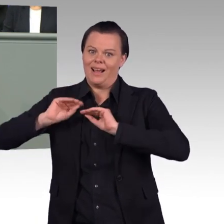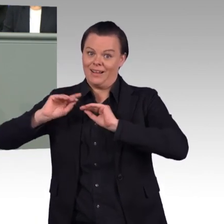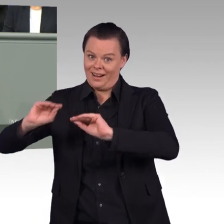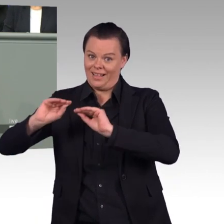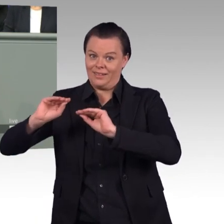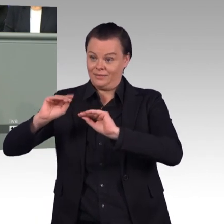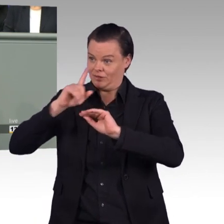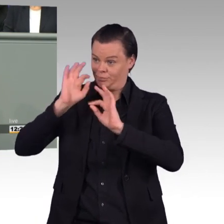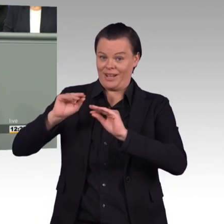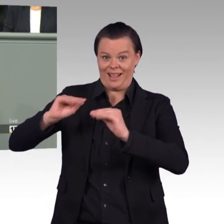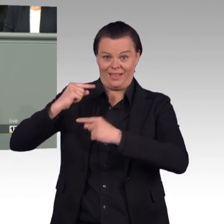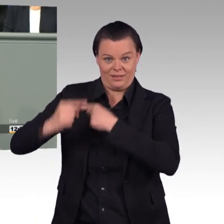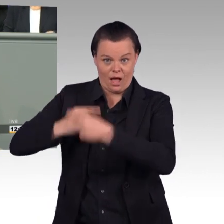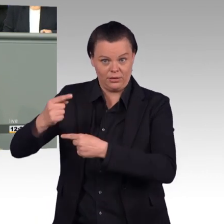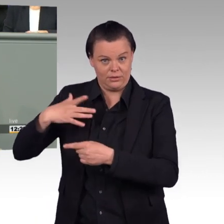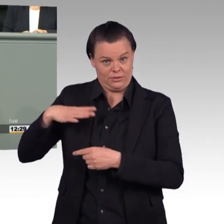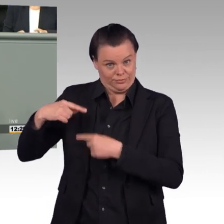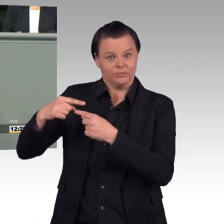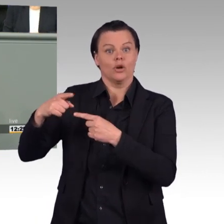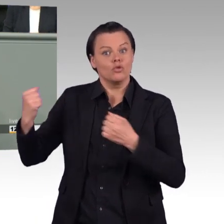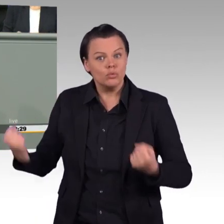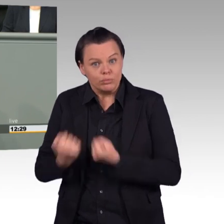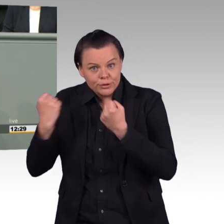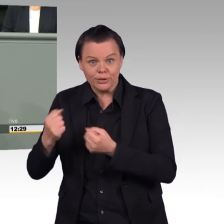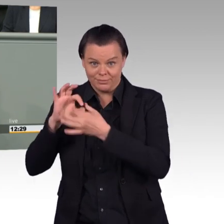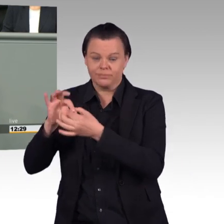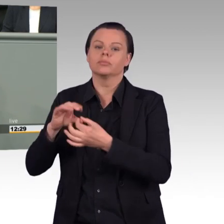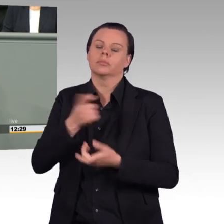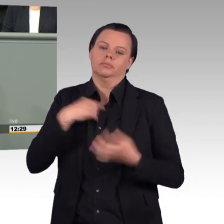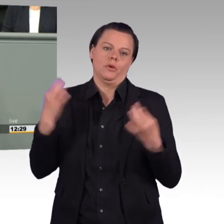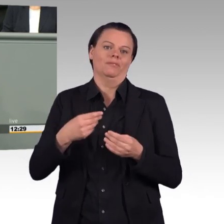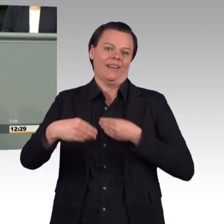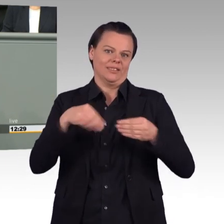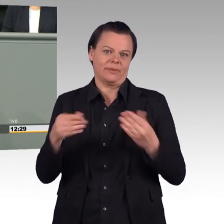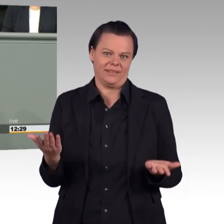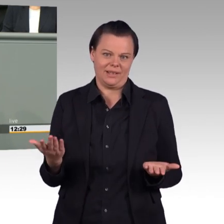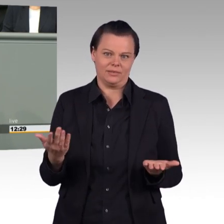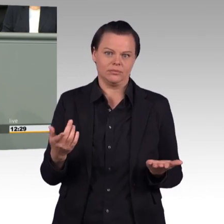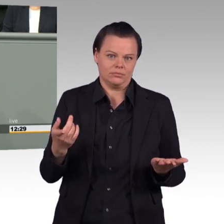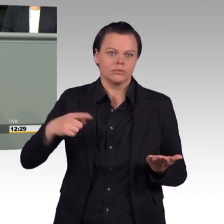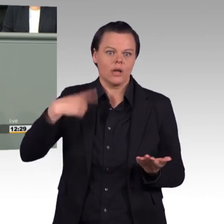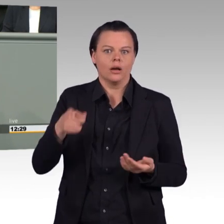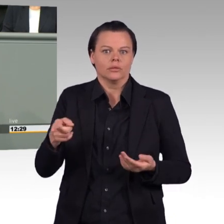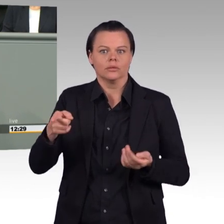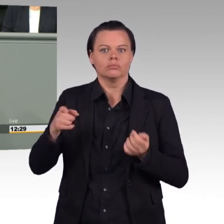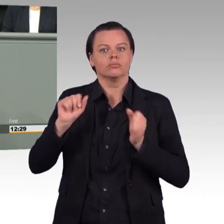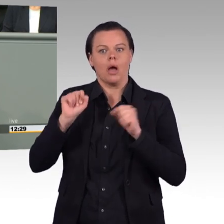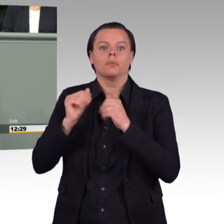Aber dann sage ich auch dazu, dann muss das natürlich am Ende des Tages kompensiert werden, entweder durch Freizeit oder durch Geld, liebe Kolleginnen und Kollegen.